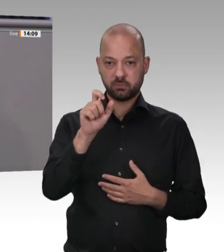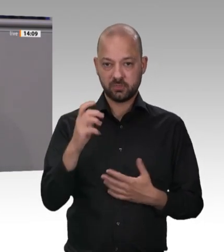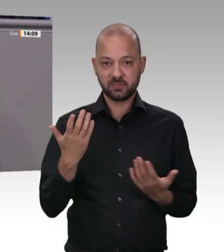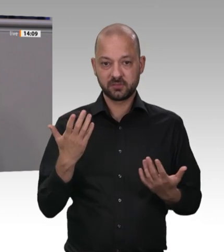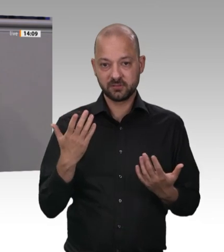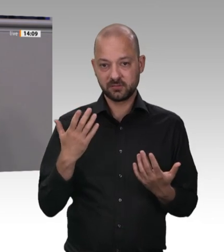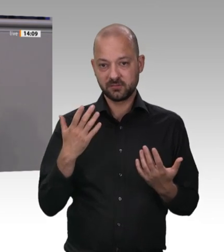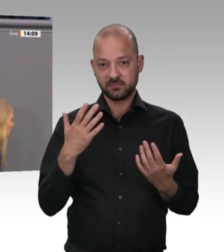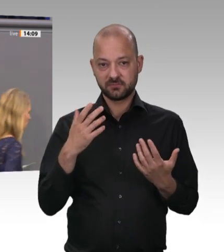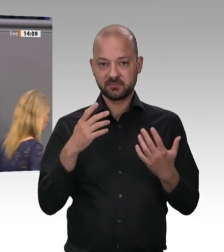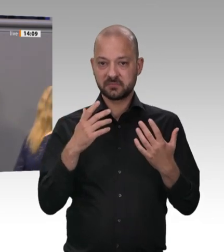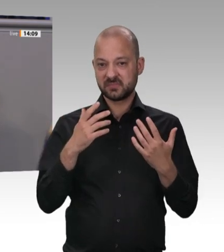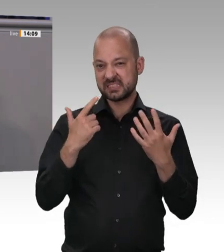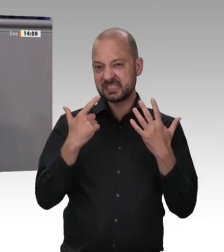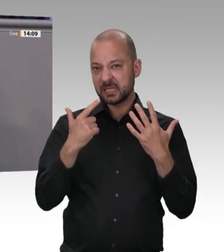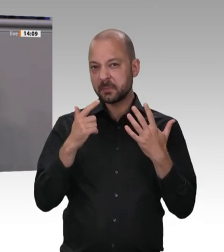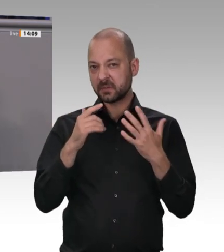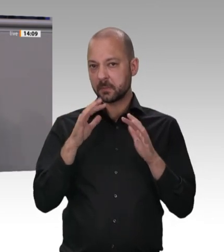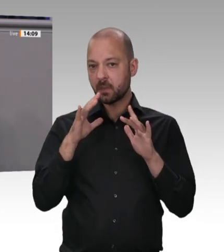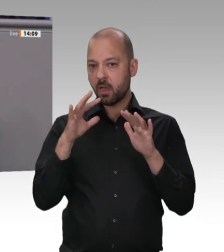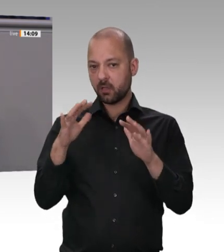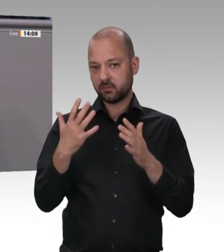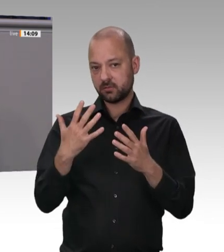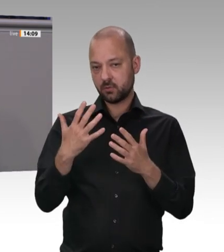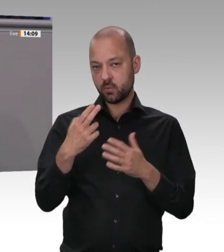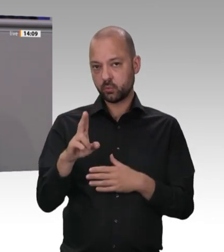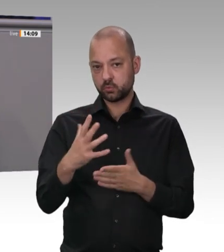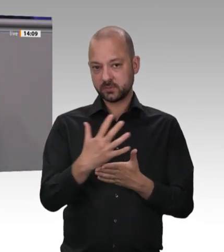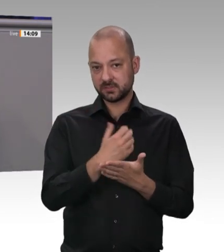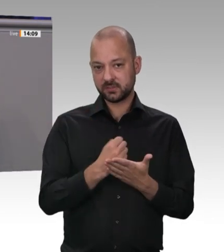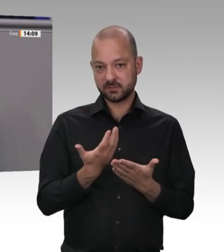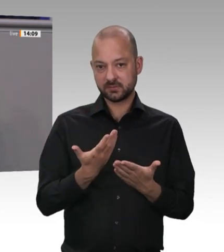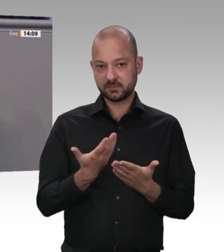um einheimischen Arbeitnehmern vernünftige Löhne zu zahlen. Dann bräuchten wir keine